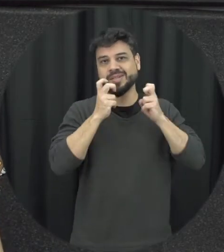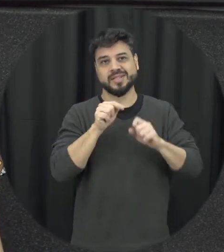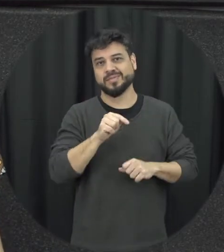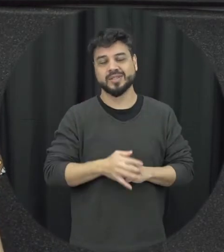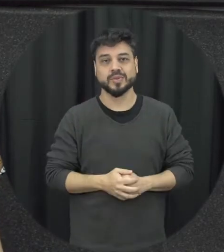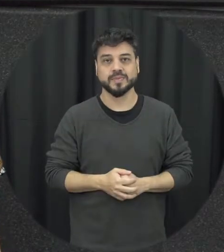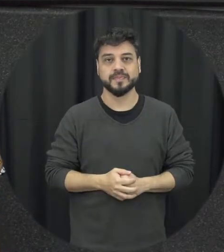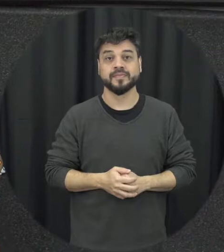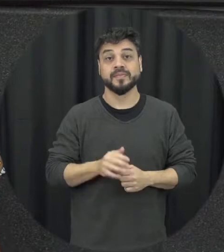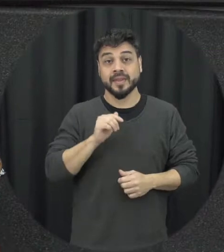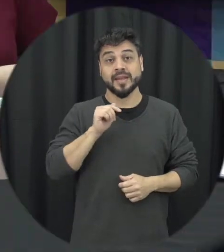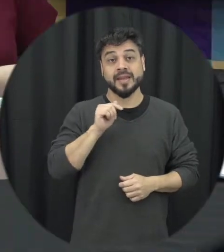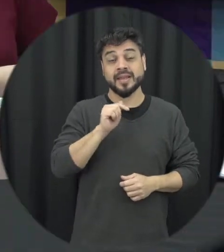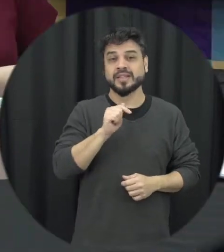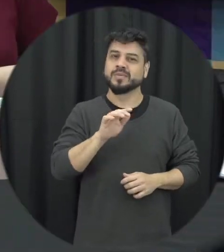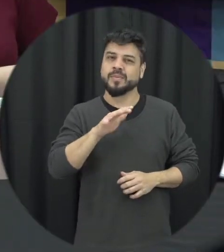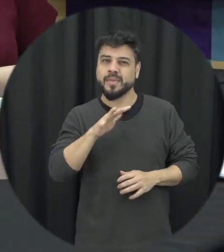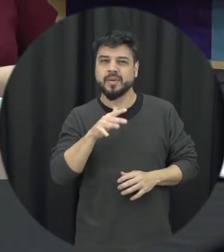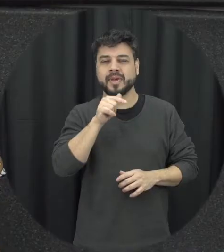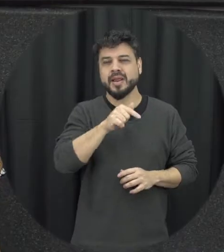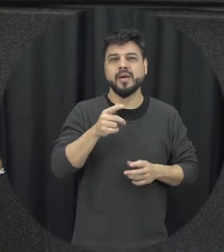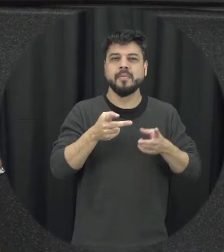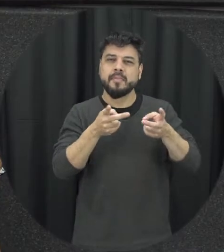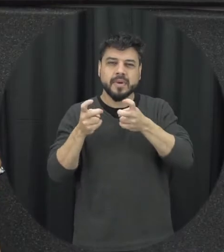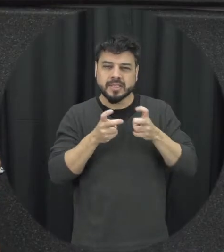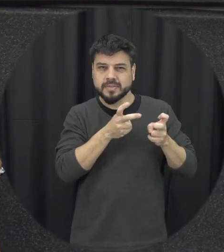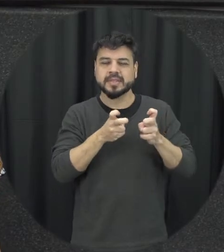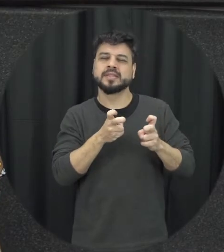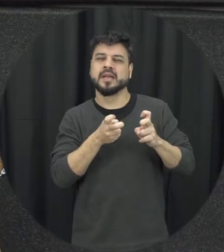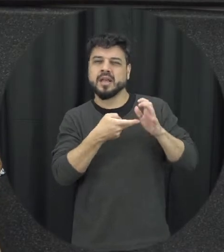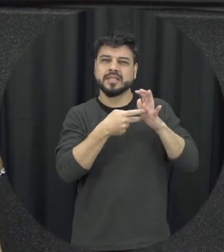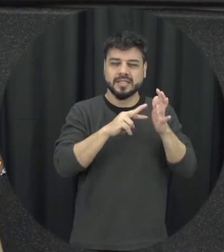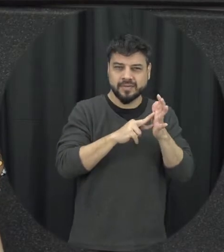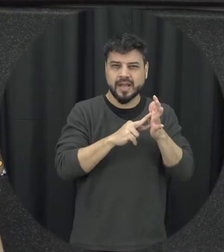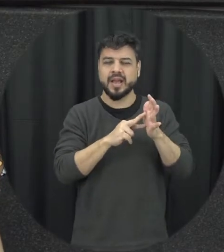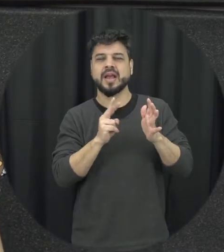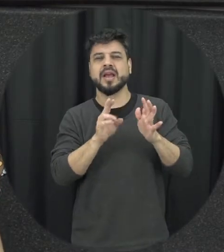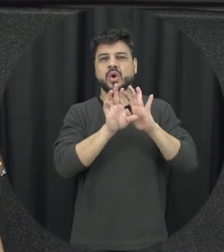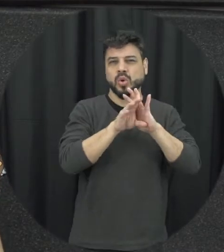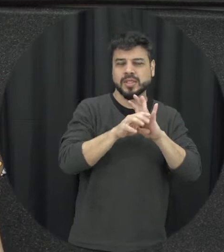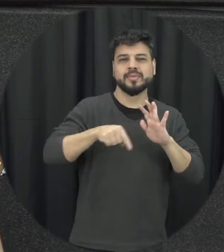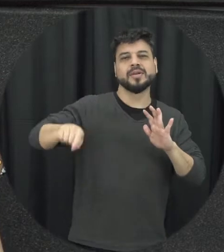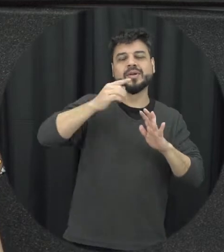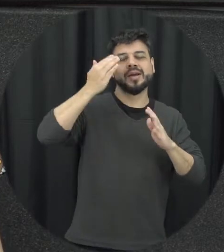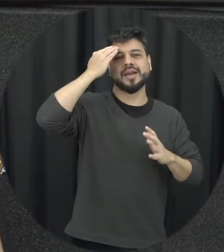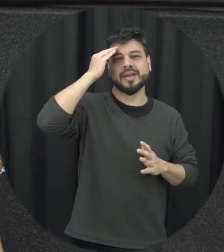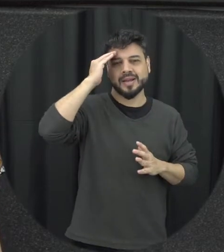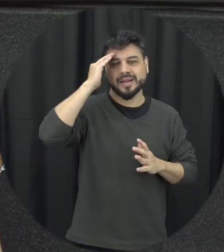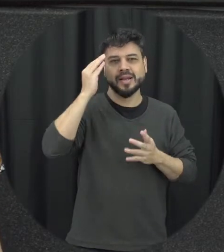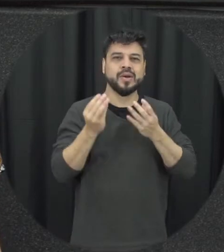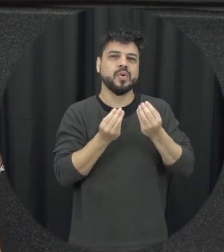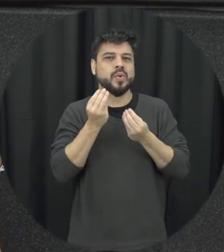acho que é mais ou menos essas noções só para a gente ter uma é uma compreensão aí de como